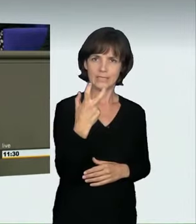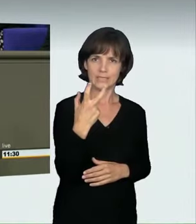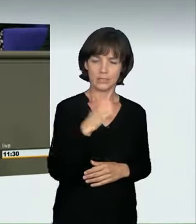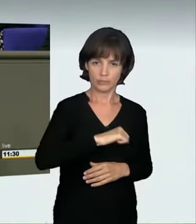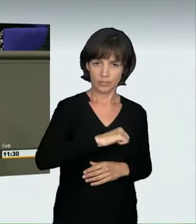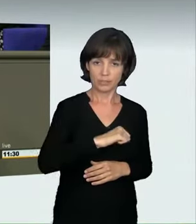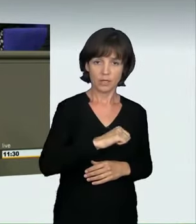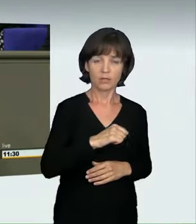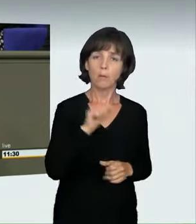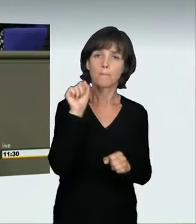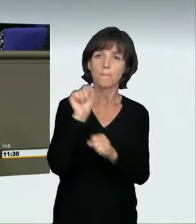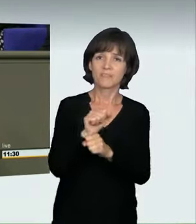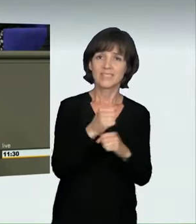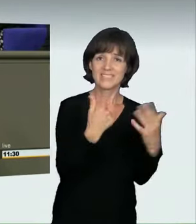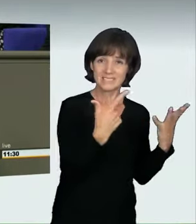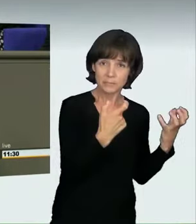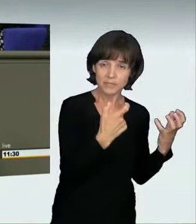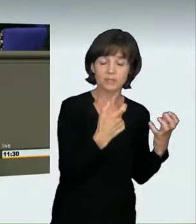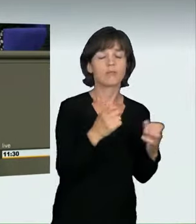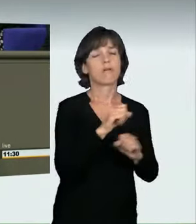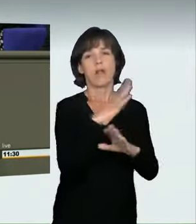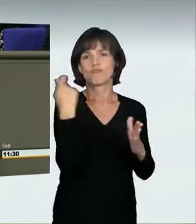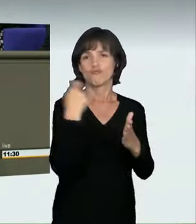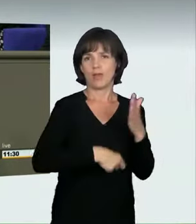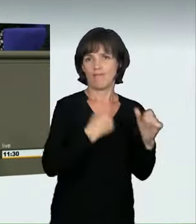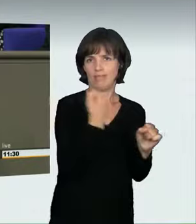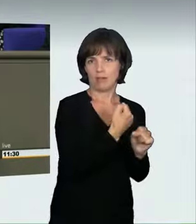Die Sachverständigen haben uns aber klar gesagt, das hielten sie nicht für sachgerecht.